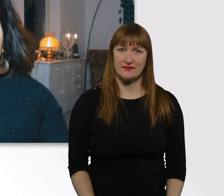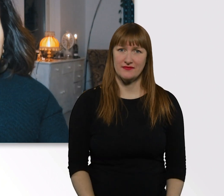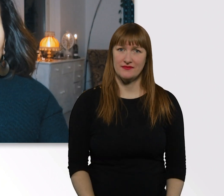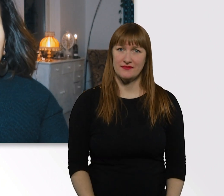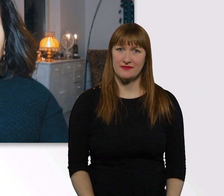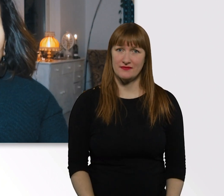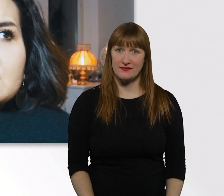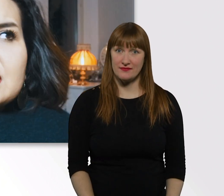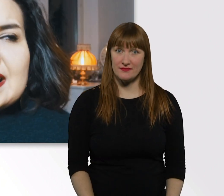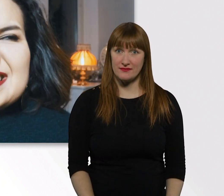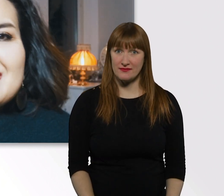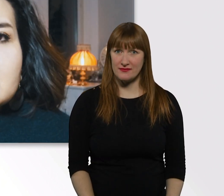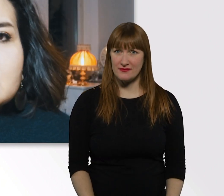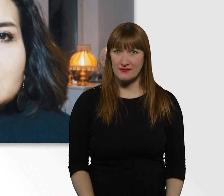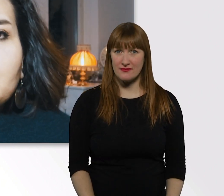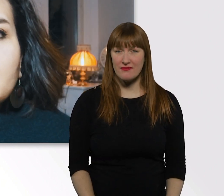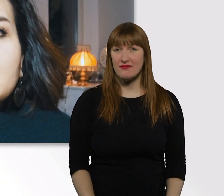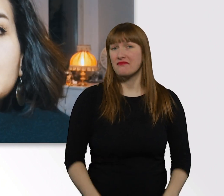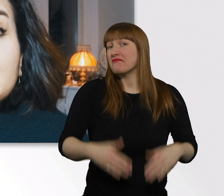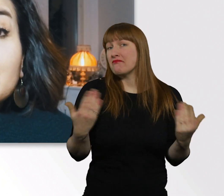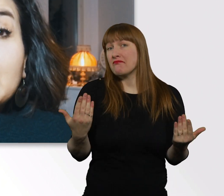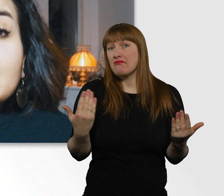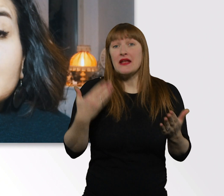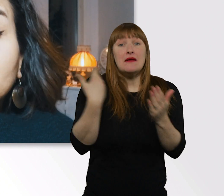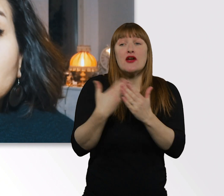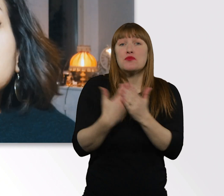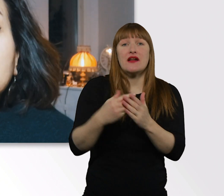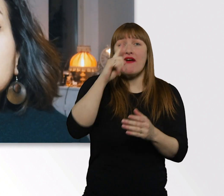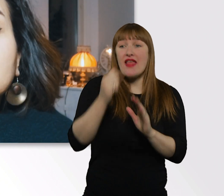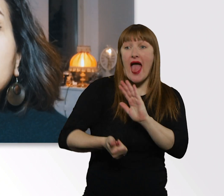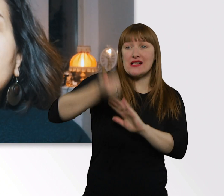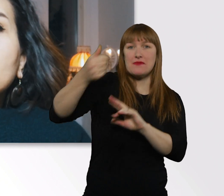Sogar für Datings gibt es irgendwelche Tipps und Tricks.